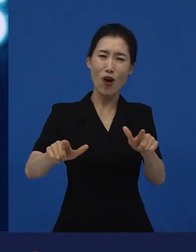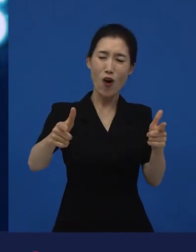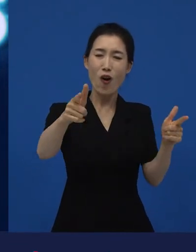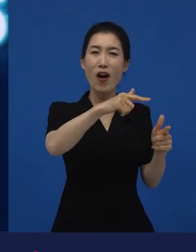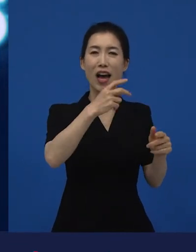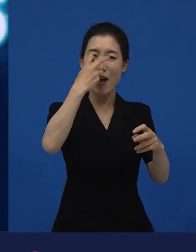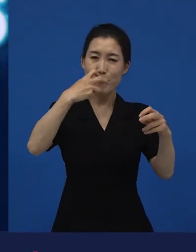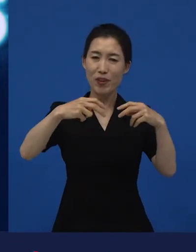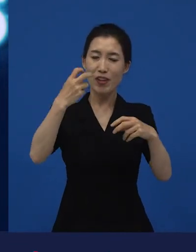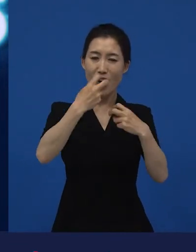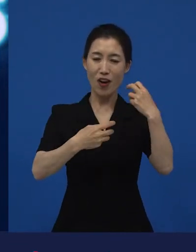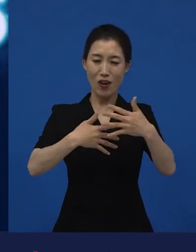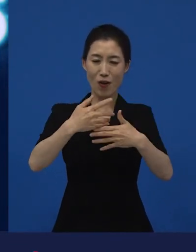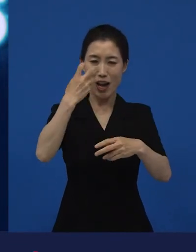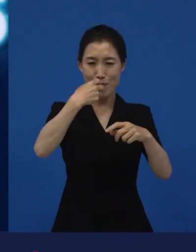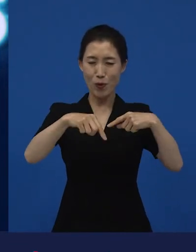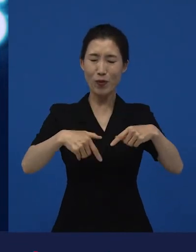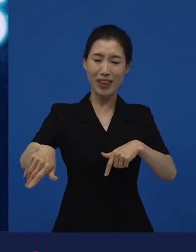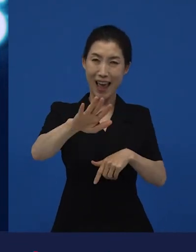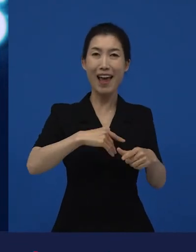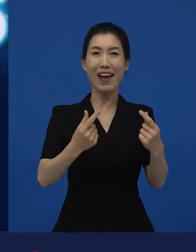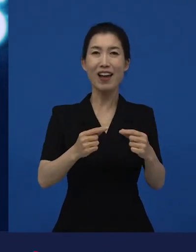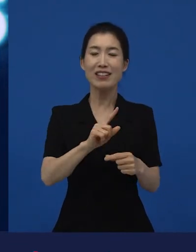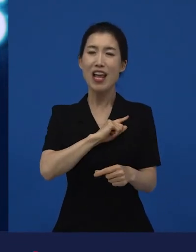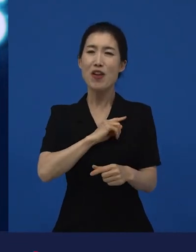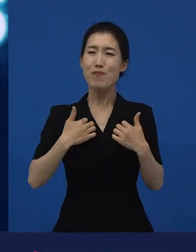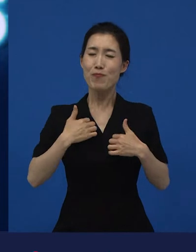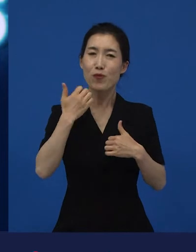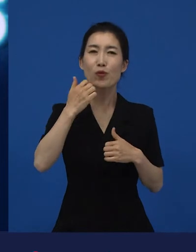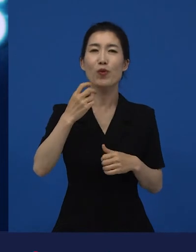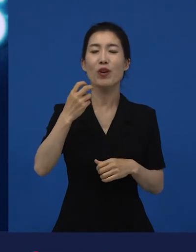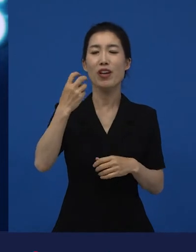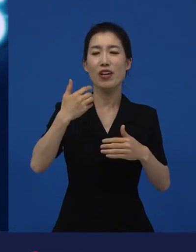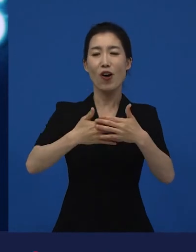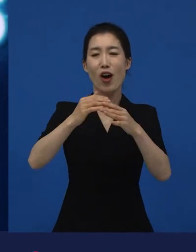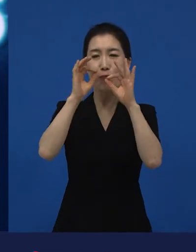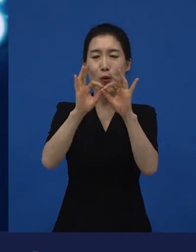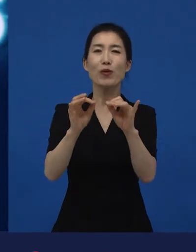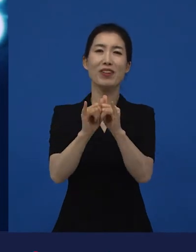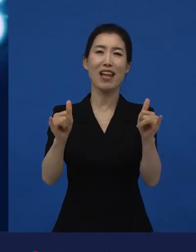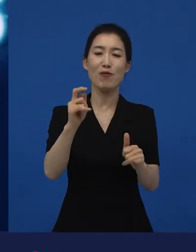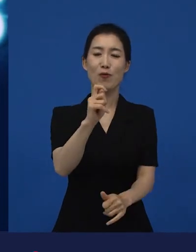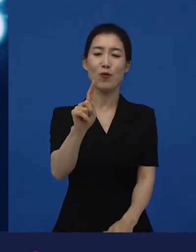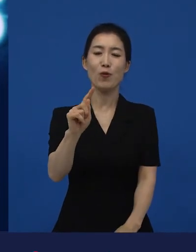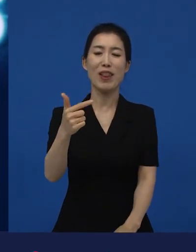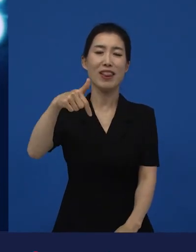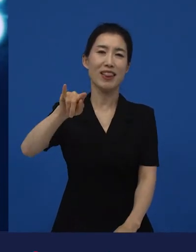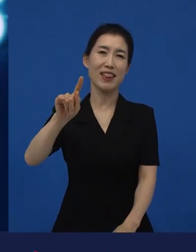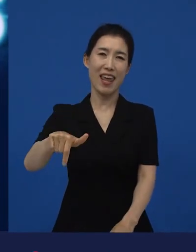저도 좀 더 많은 관객들이 제 영화를 혹은 우리 회사의 영화들을 만나주고